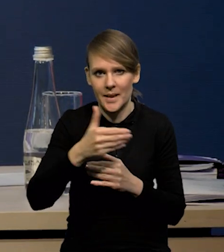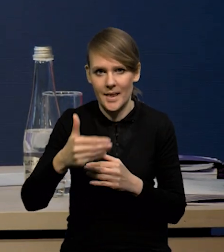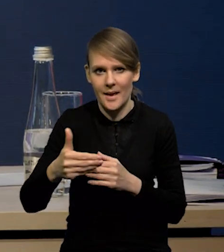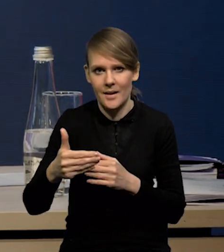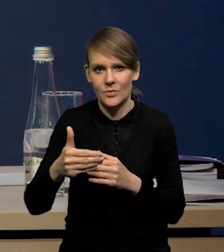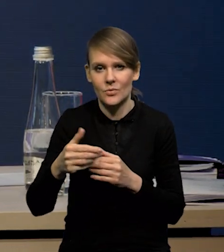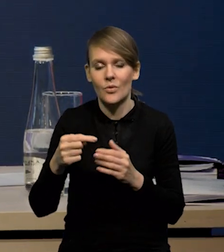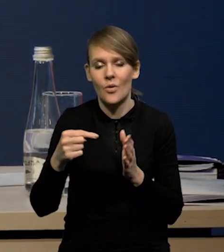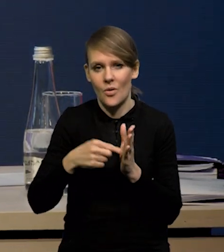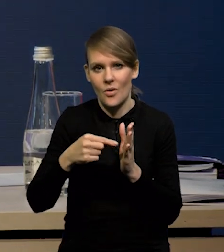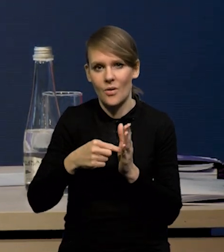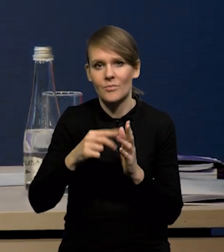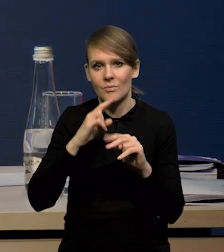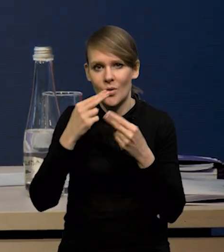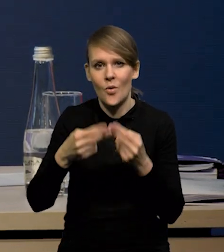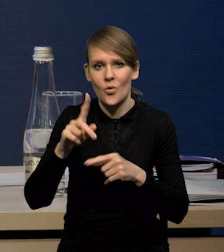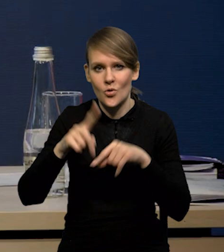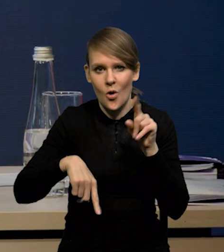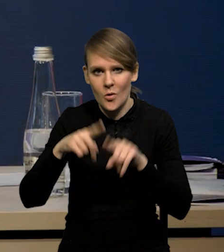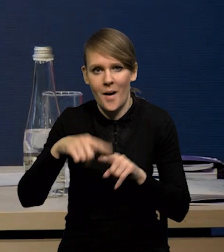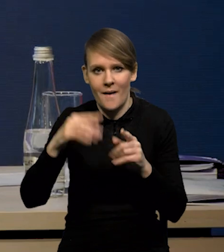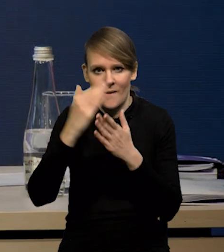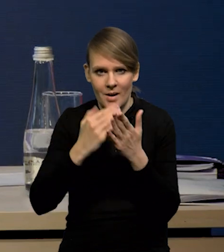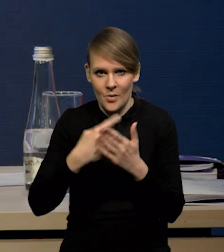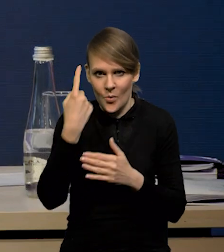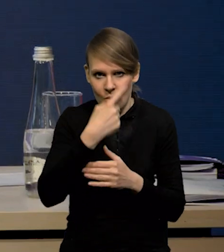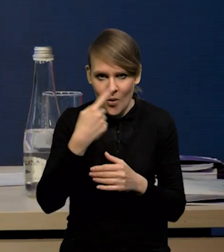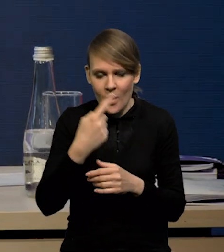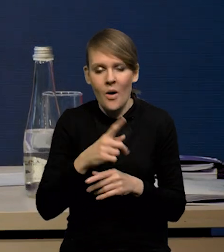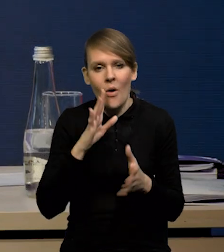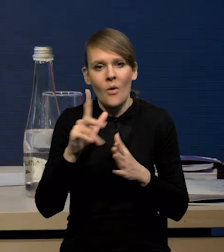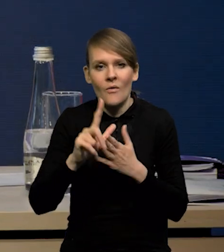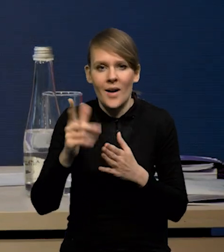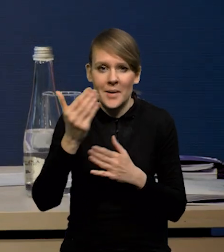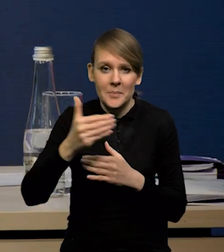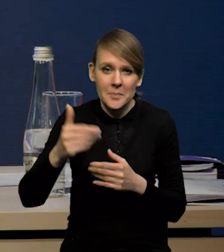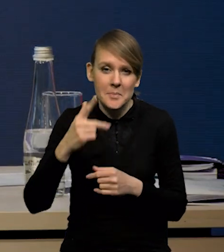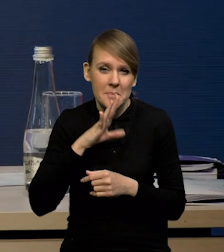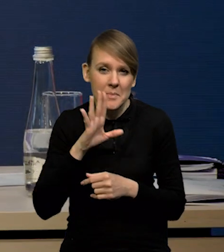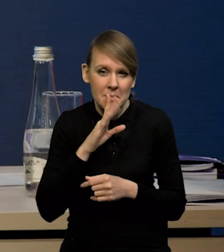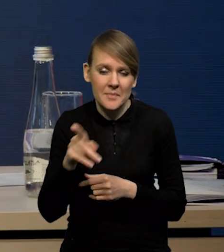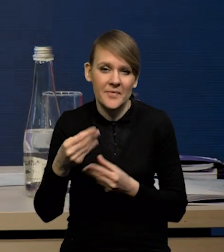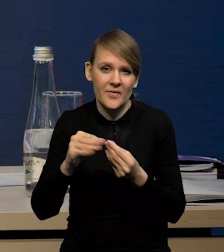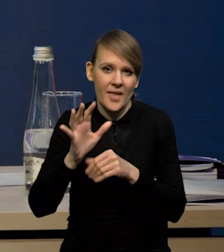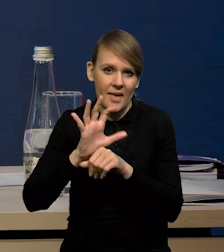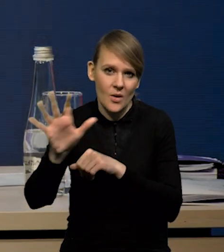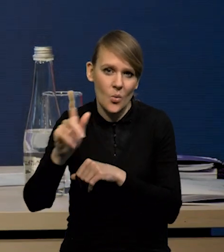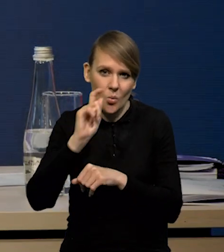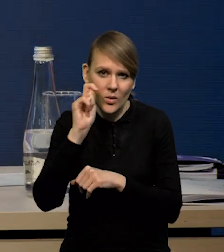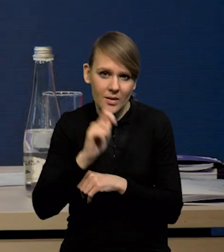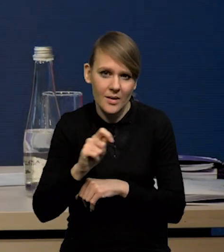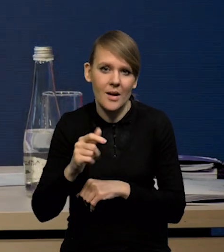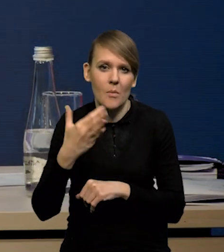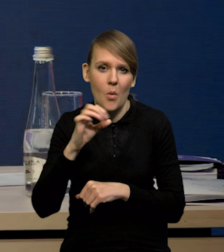to są powrót do normalnych warunków pogodowych i gdzieś około 12 miliardów prawdopodobnie to jest większy eksport na Ukrainę, do Mołdawii.